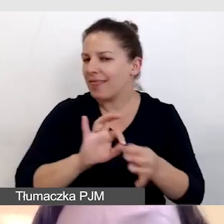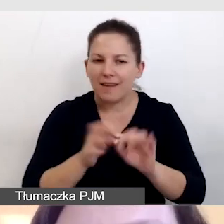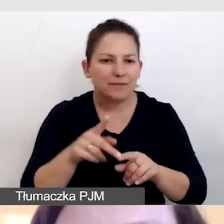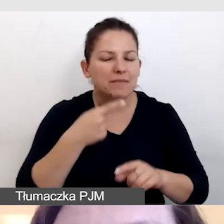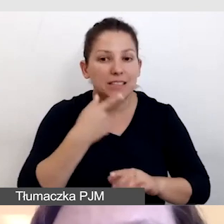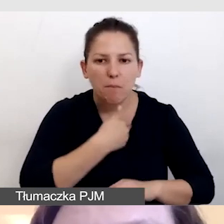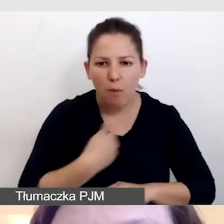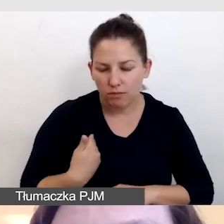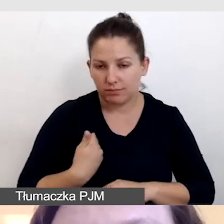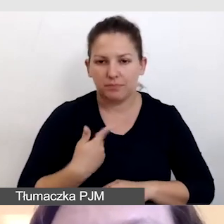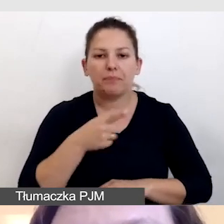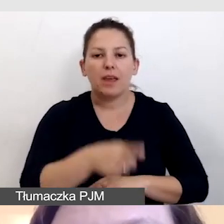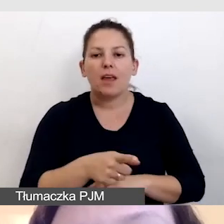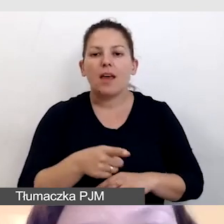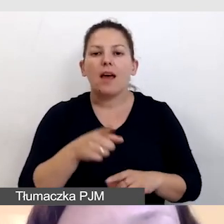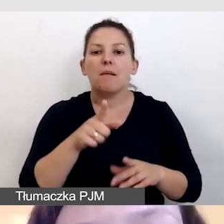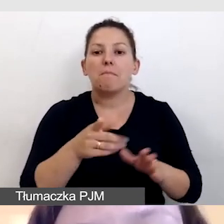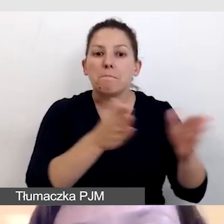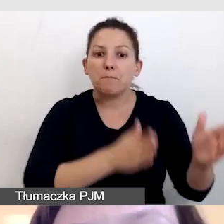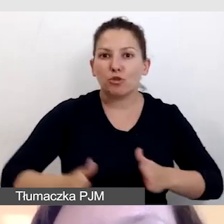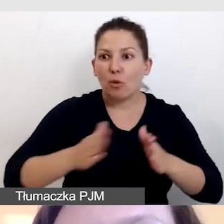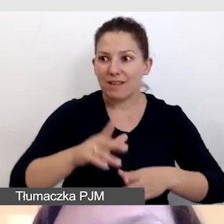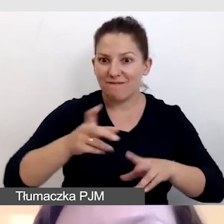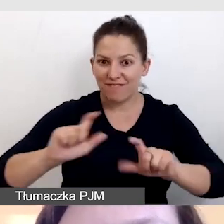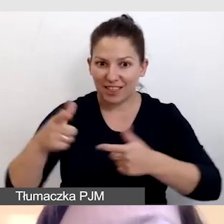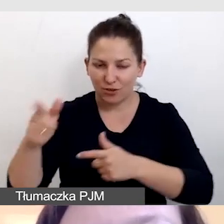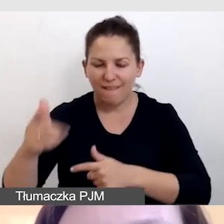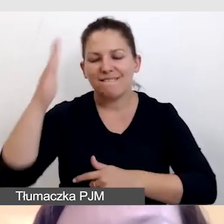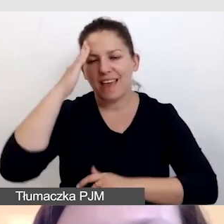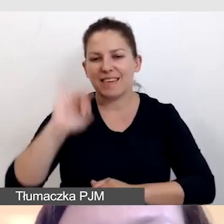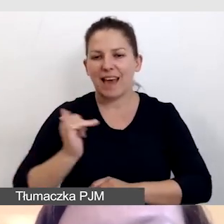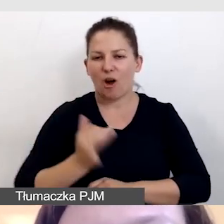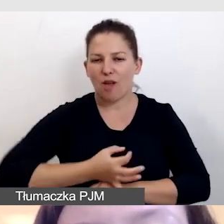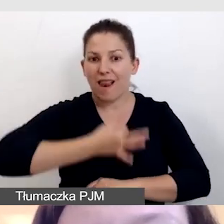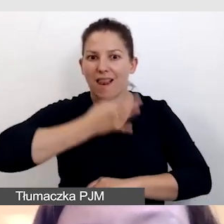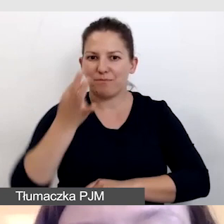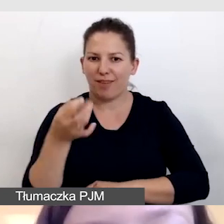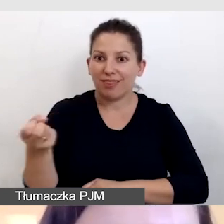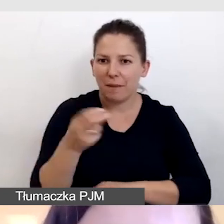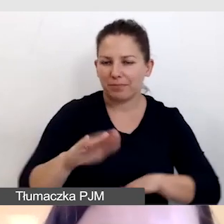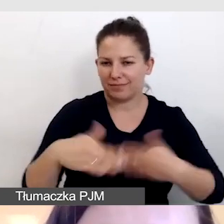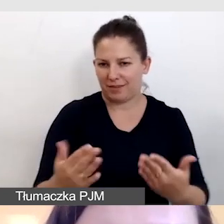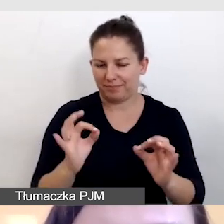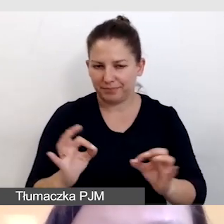Czym lepiej przygotują się do wydarzenia, tym lepsza będzie jakość napisów, które dostarczamy.